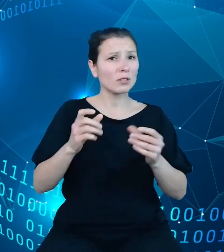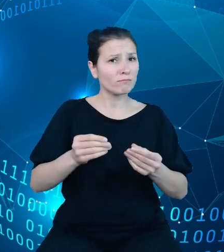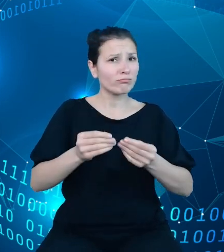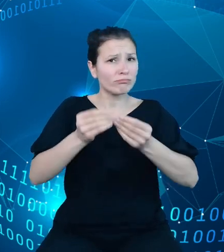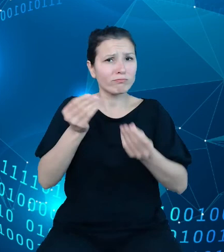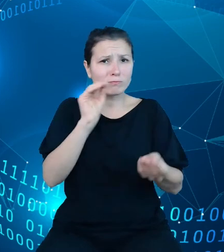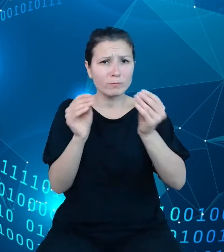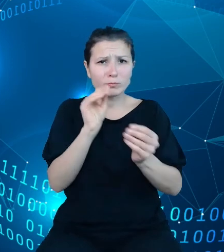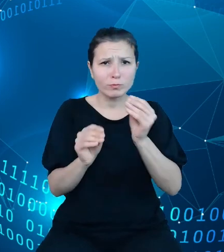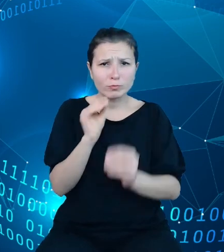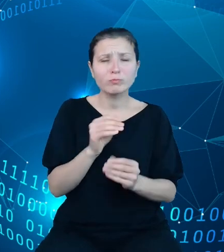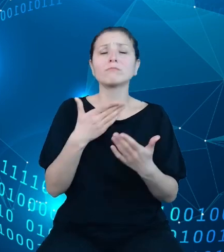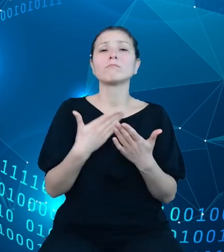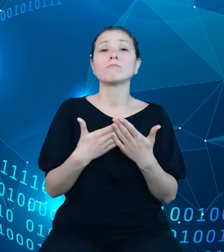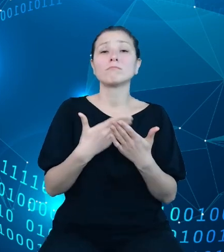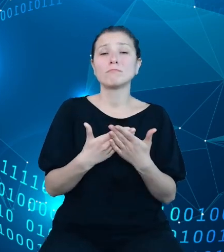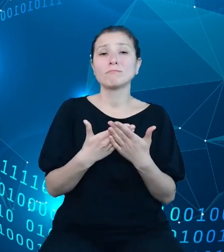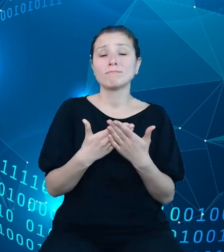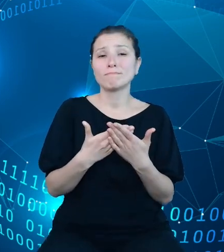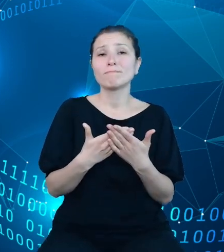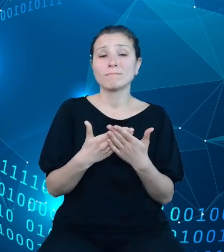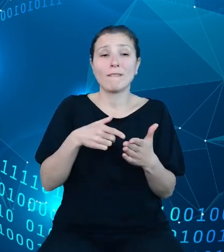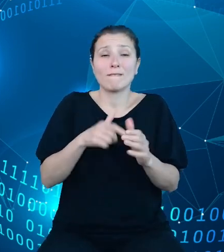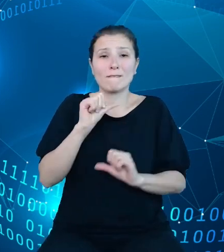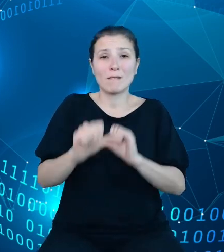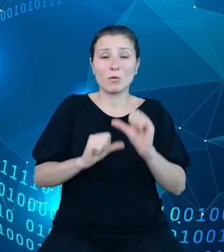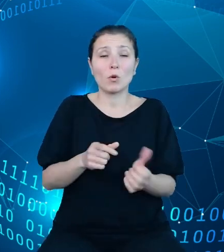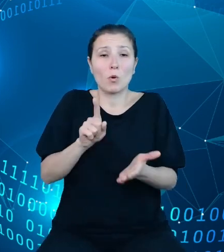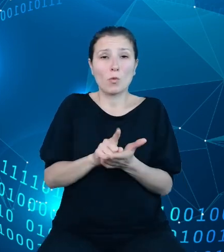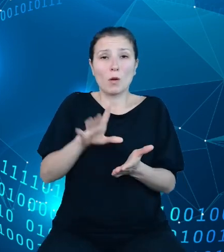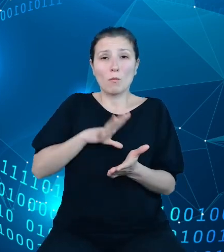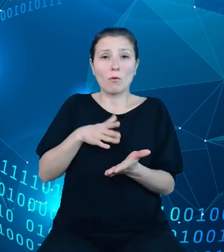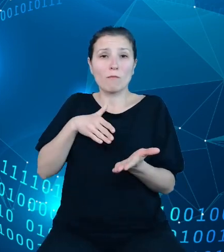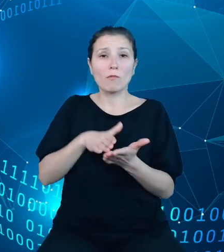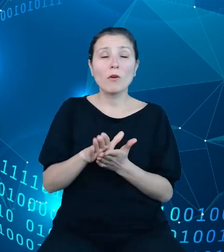w bieżącym roku udało nam się wprowadzić między innymi możliwość